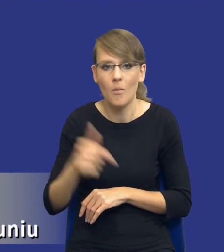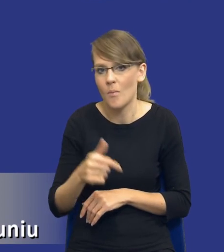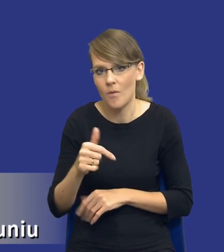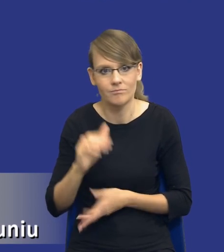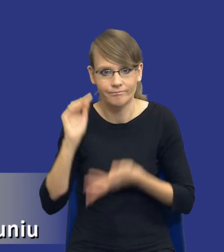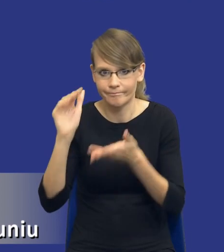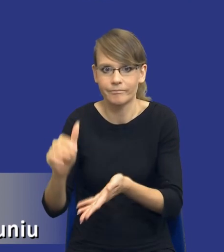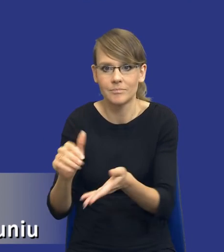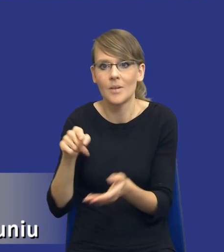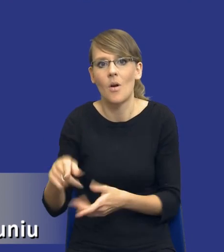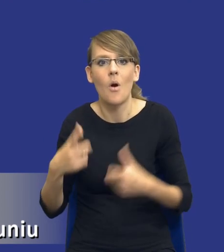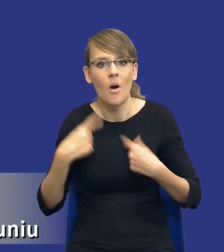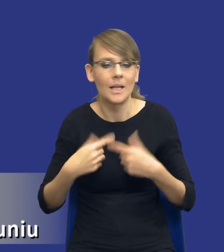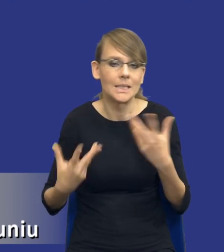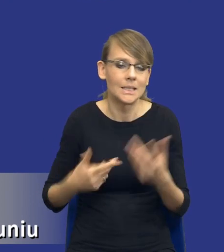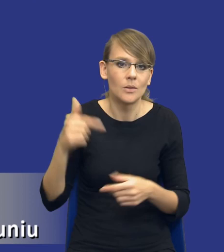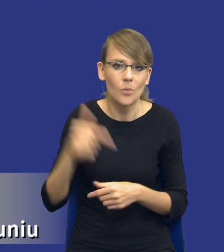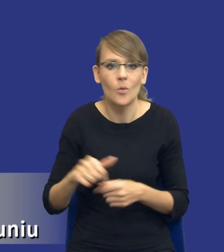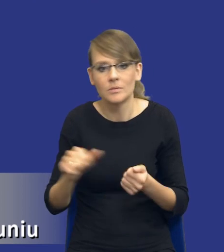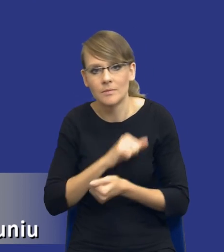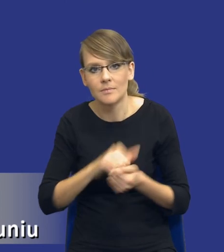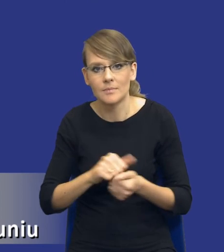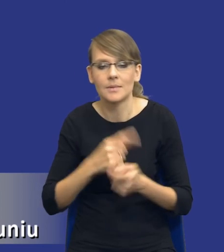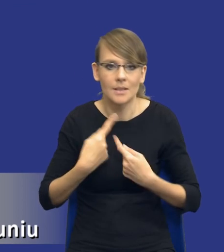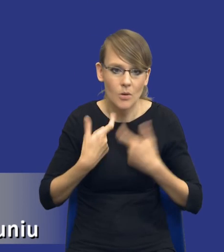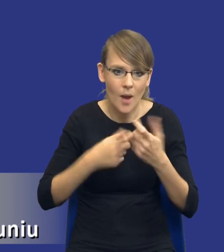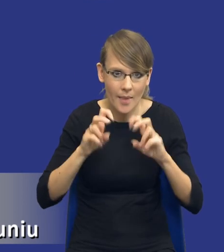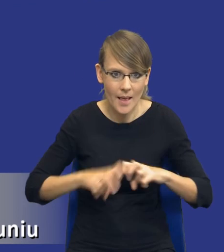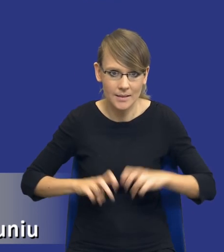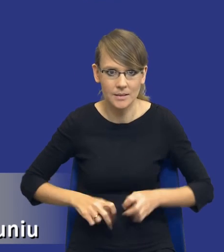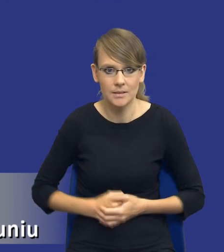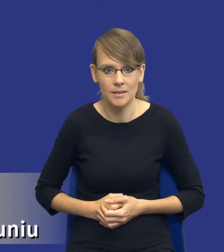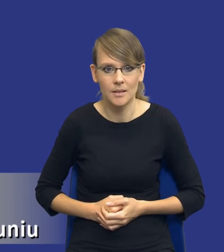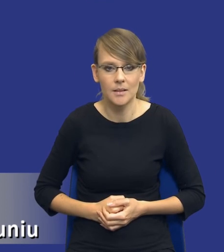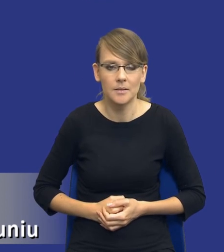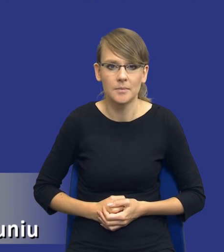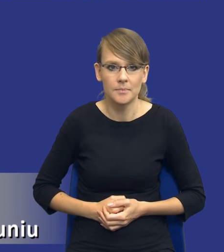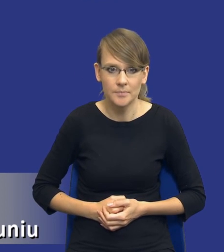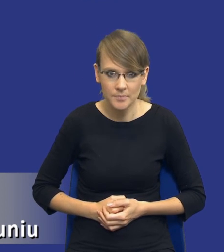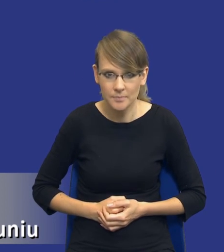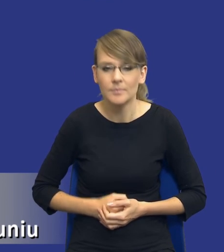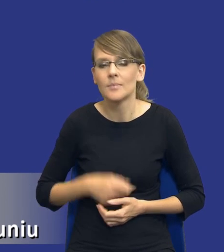ta osoba będzie sobie musiała z tą analizą po prostu poradzić. Więc wydaje się, że jest to bardzo istotne i ważkie pytanie.